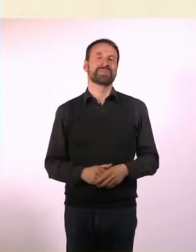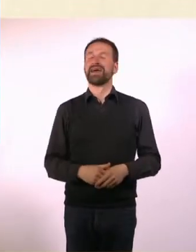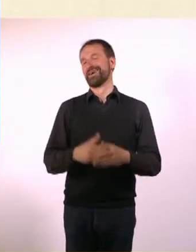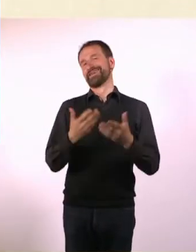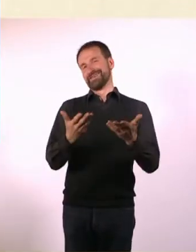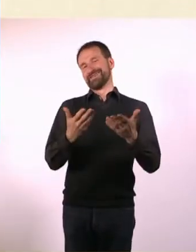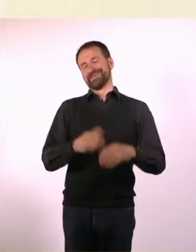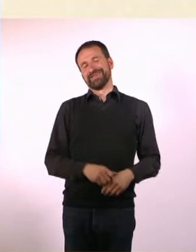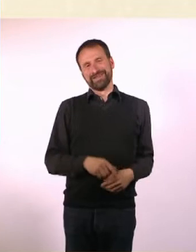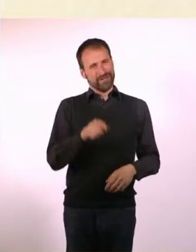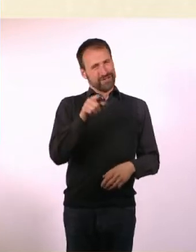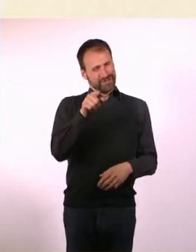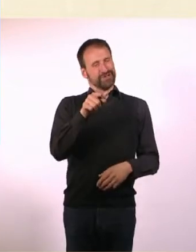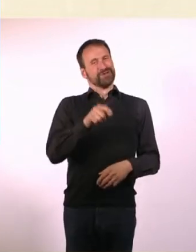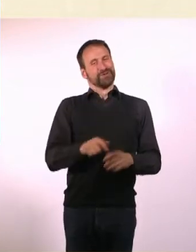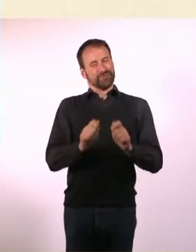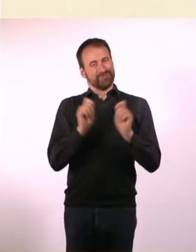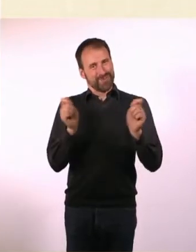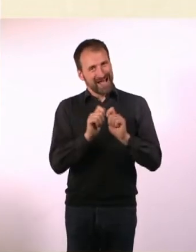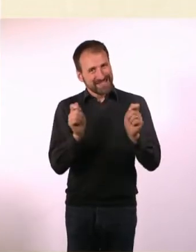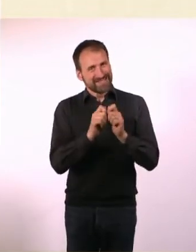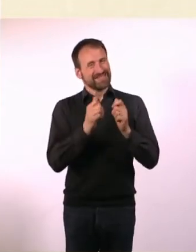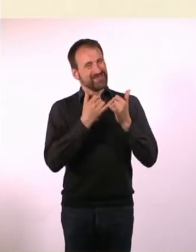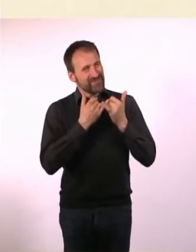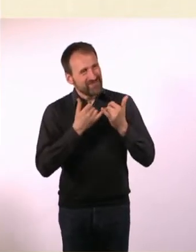Du hast die Entstehung des Magazins ziemlich transparent gemacht.